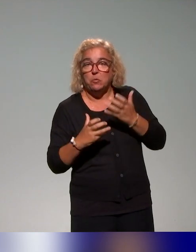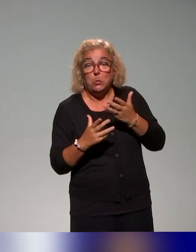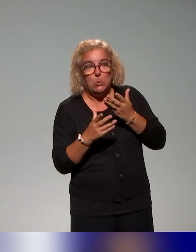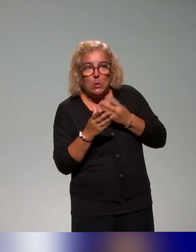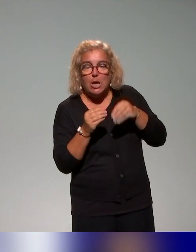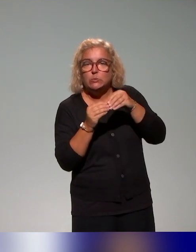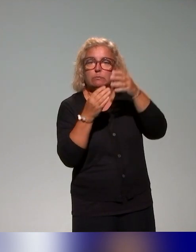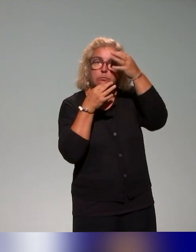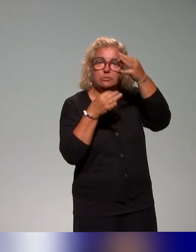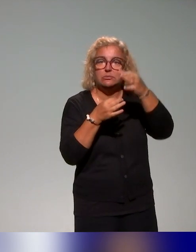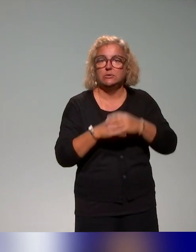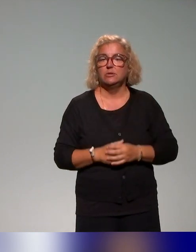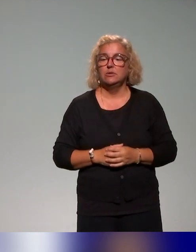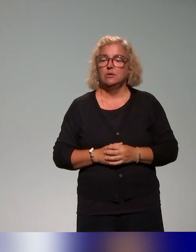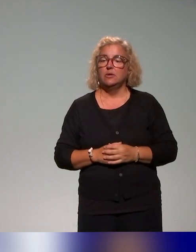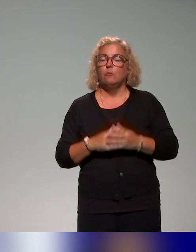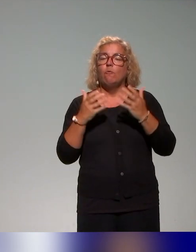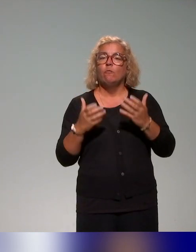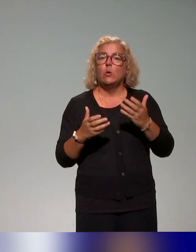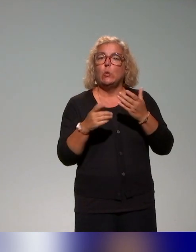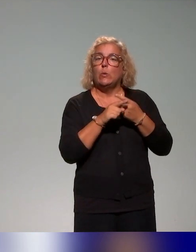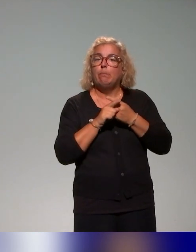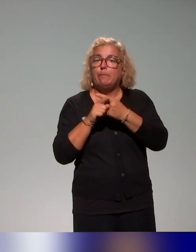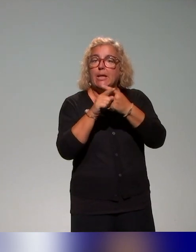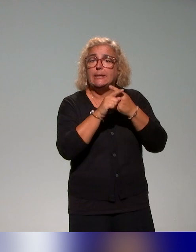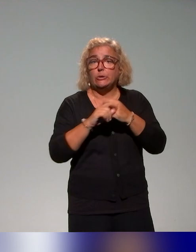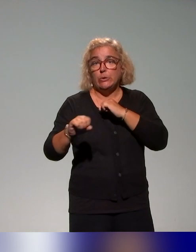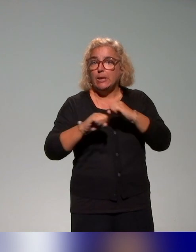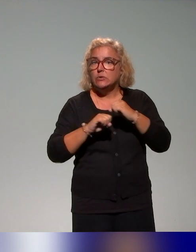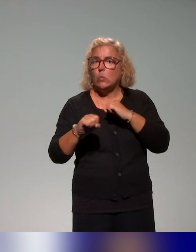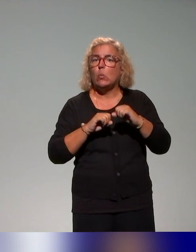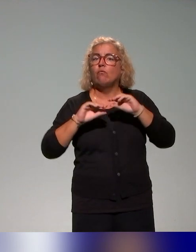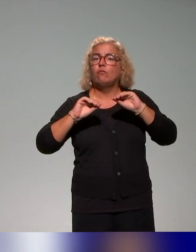Mais là, on avait envie de partager avec vous des actions, en tout cas de formations qu'on mène dans le projet,